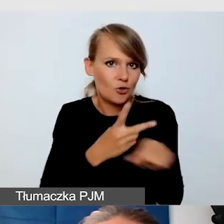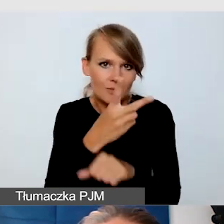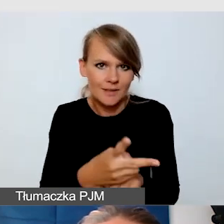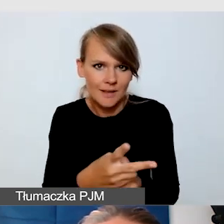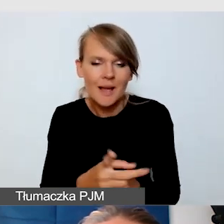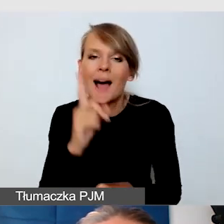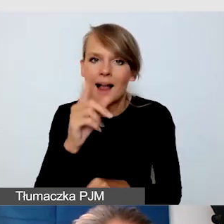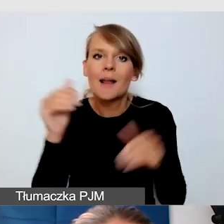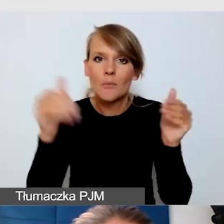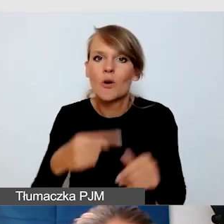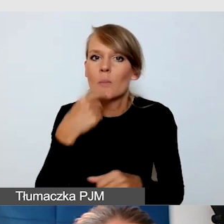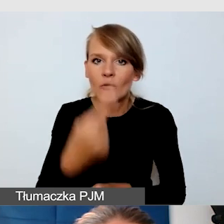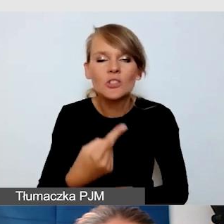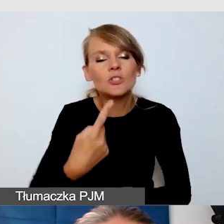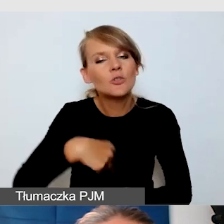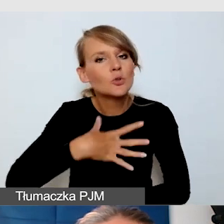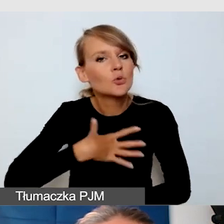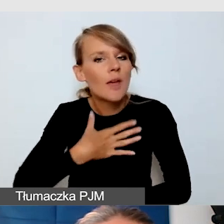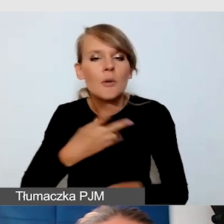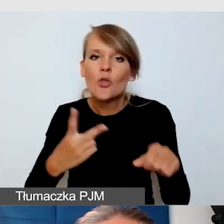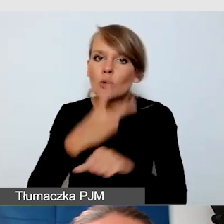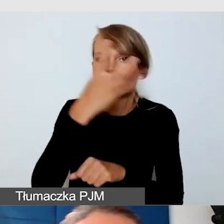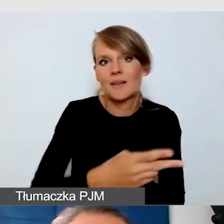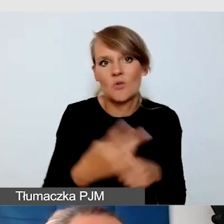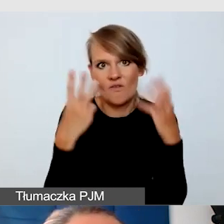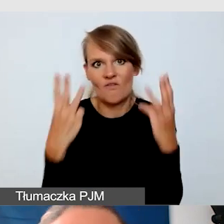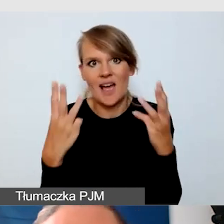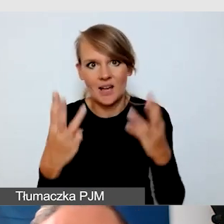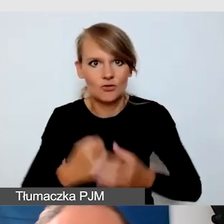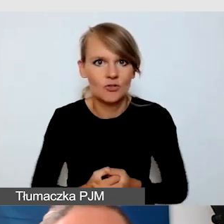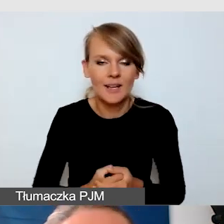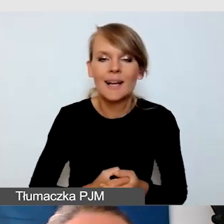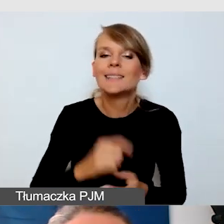że dostępność jest dla nas bardzo ważna i że cały czas nad nią pracujemy.